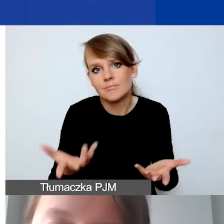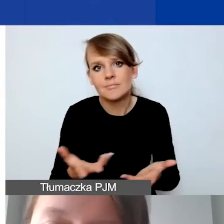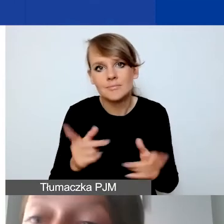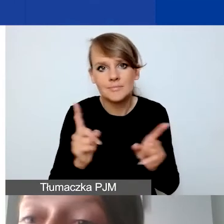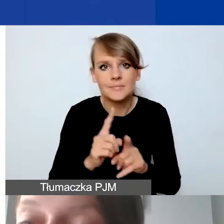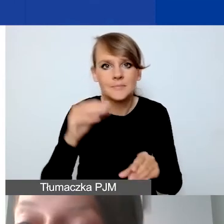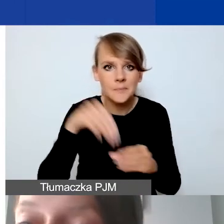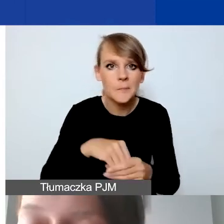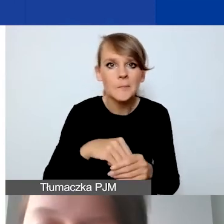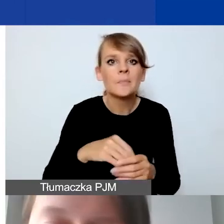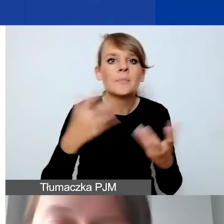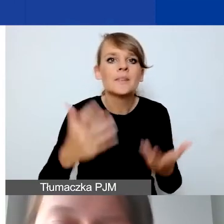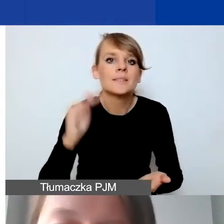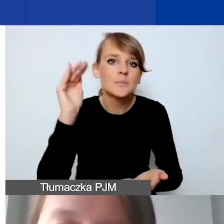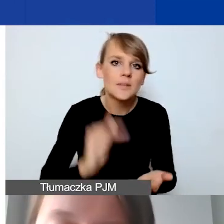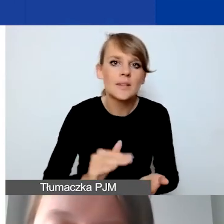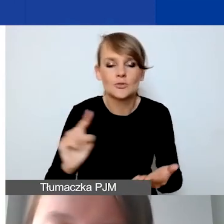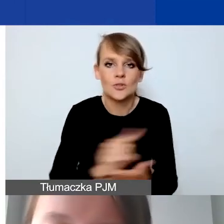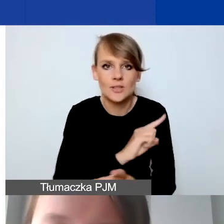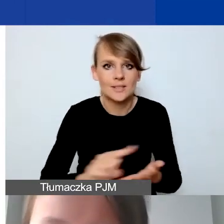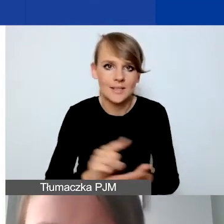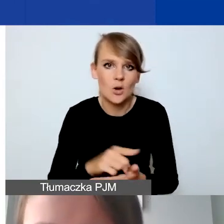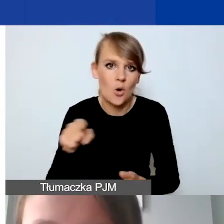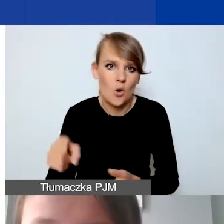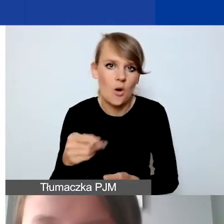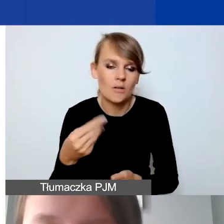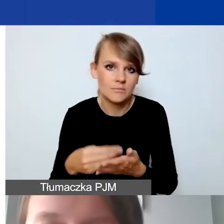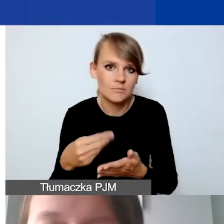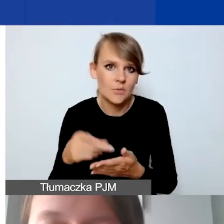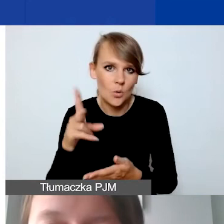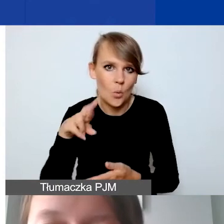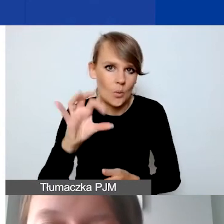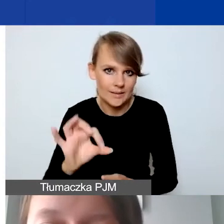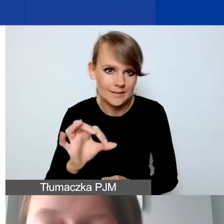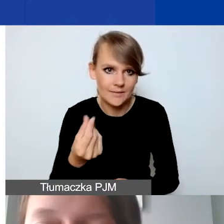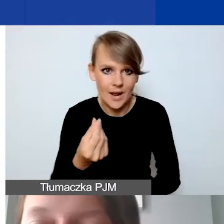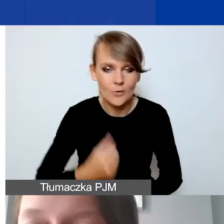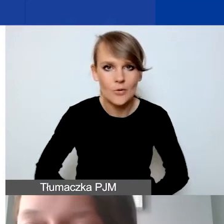żeby zminimalizować ryzyko kursowe. Modyfikacje.